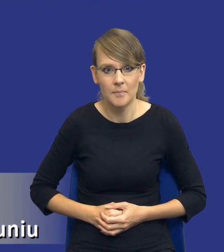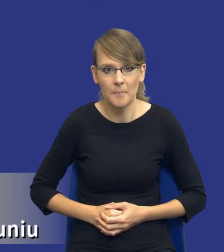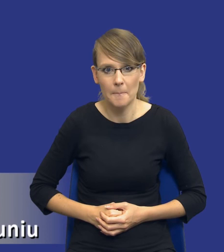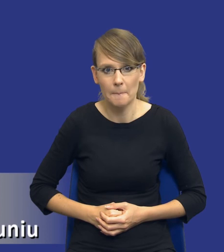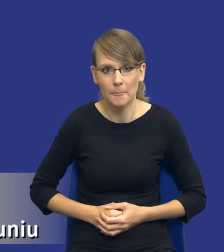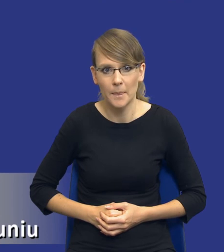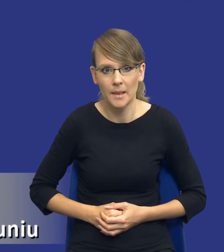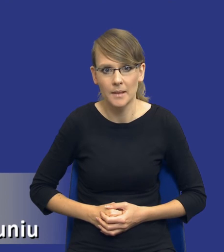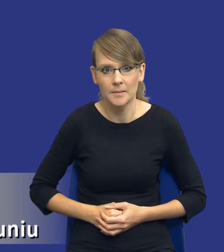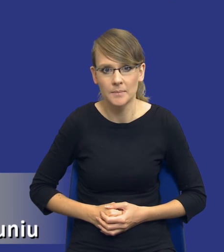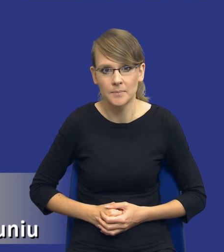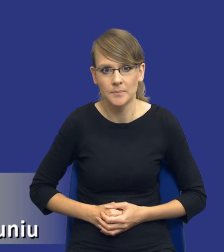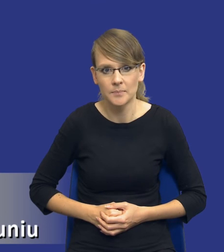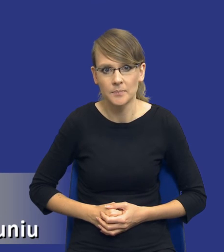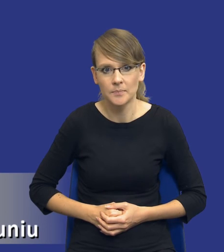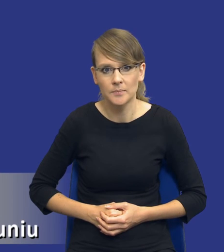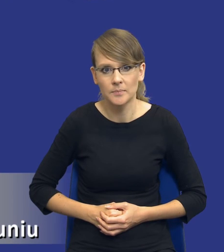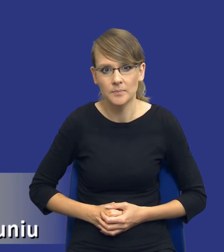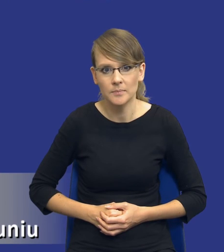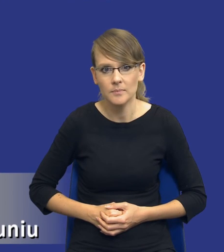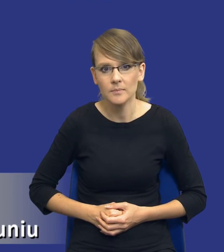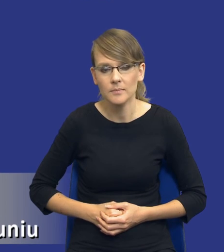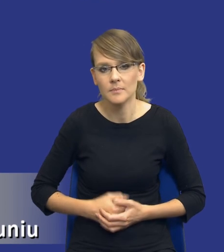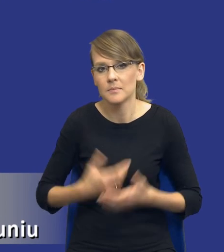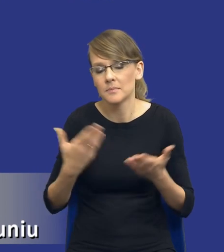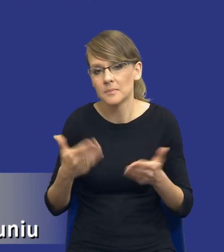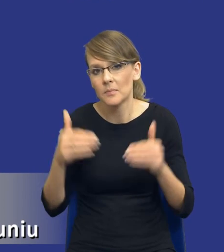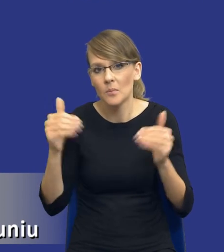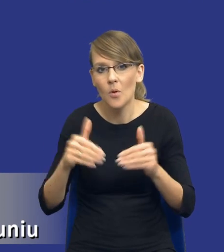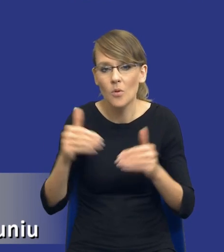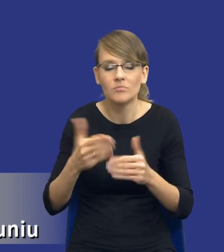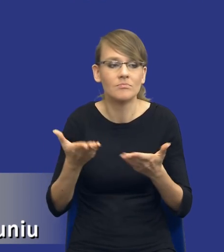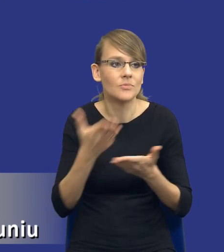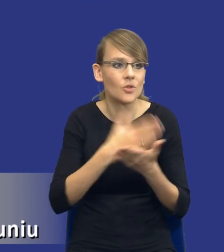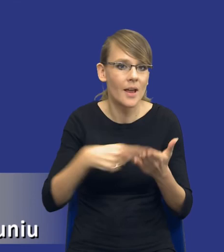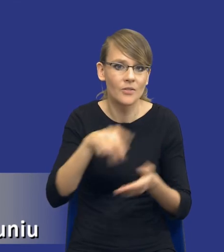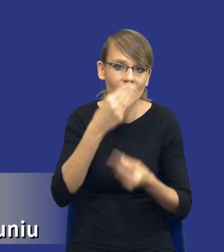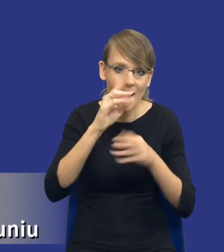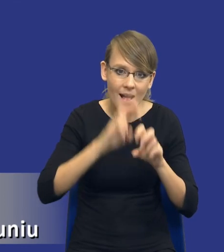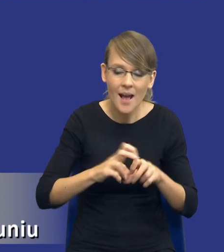przez zamawiających publicznych. Pewnie przez niektórych bardziej, przez niektórych mniej, inni w ogóle się nie zajmują